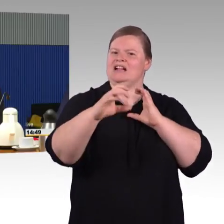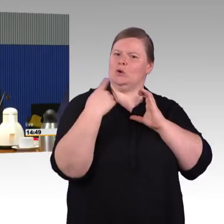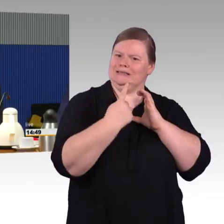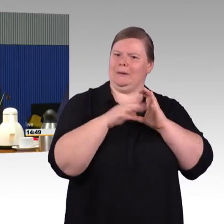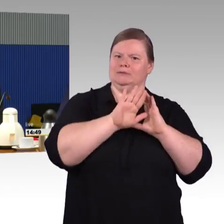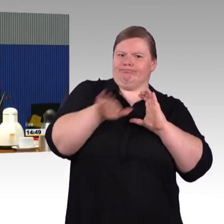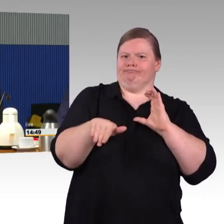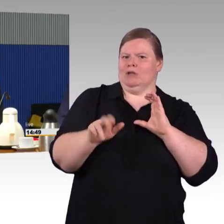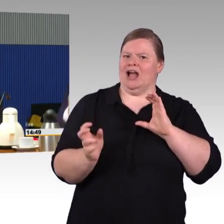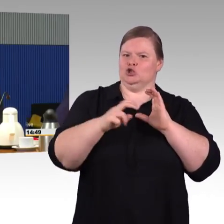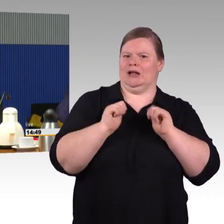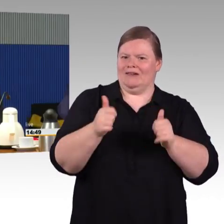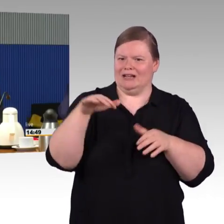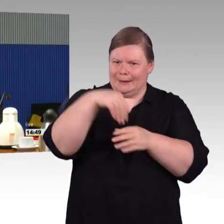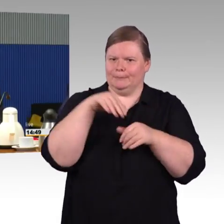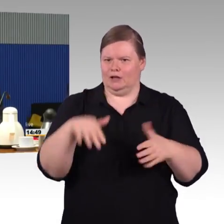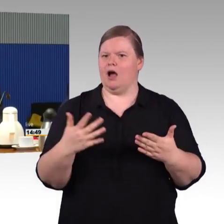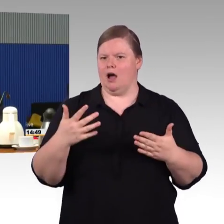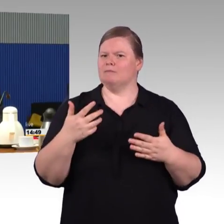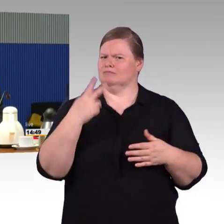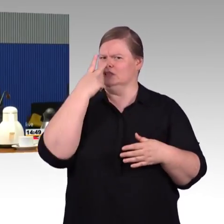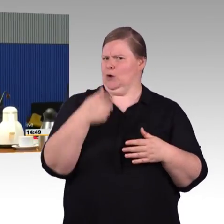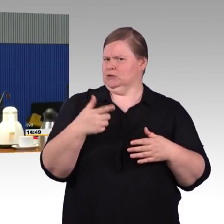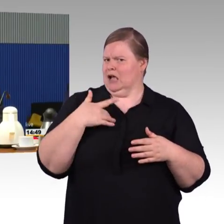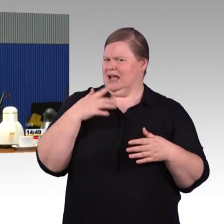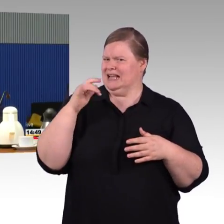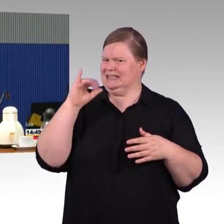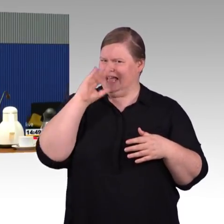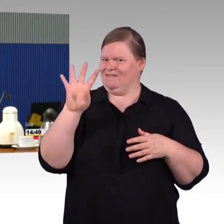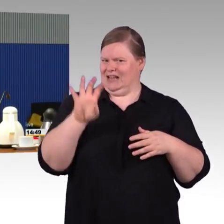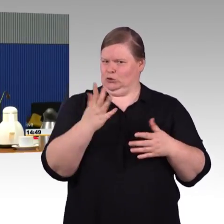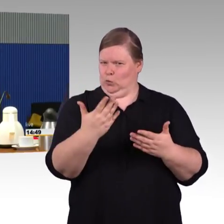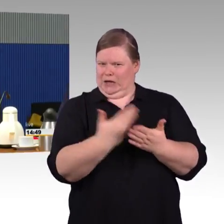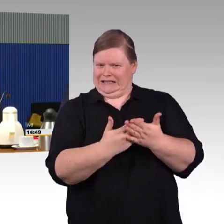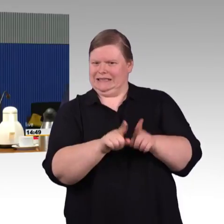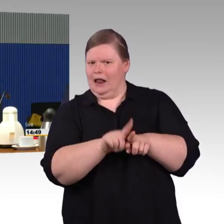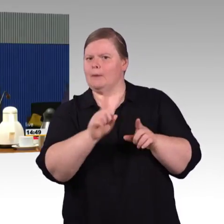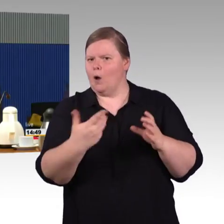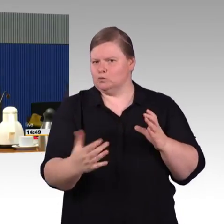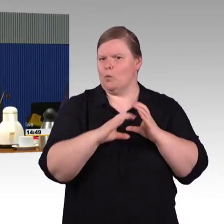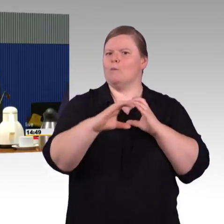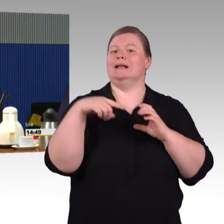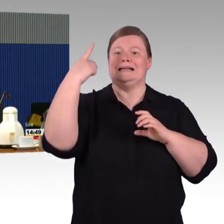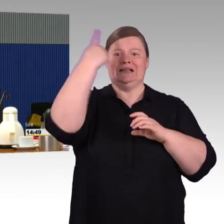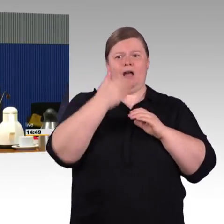Mobilität ist ein Querschnittsthema und ist natürlich wichtig, damit Teilhabe von Menschen mit Behinderungen möglich ist.